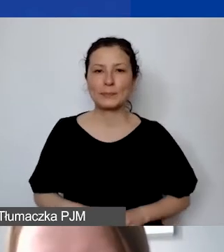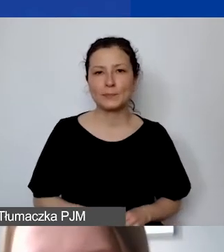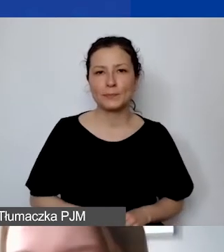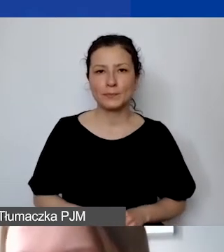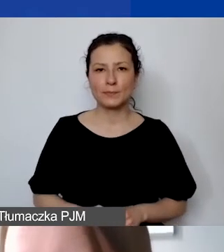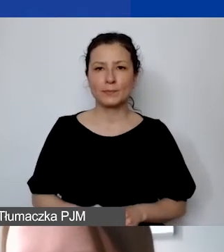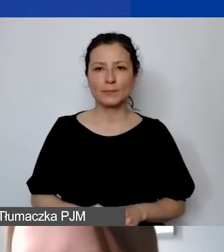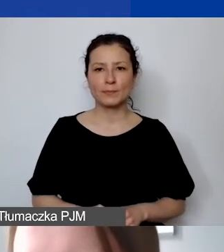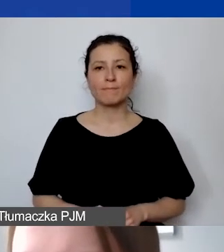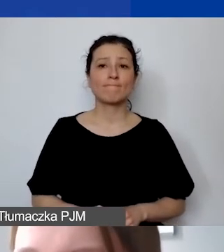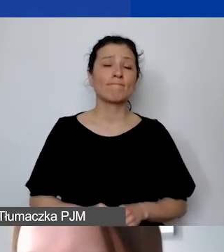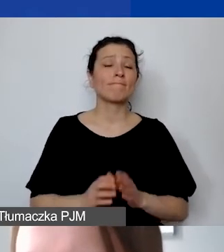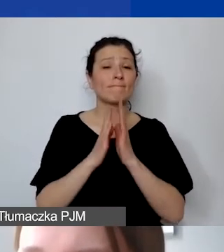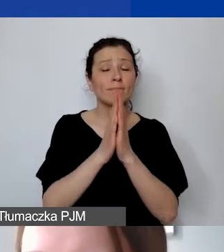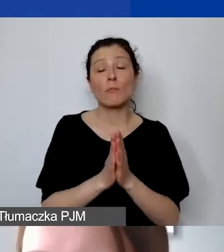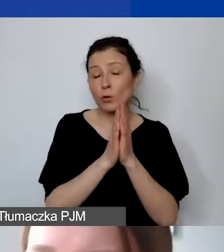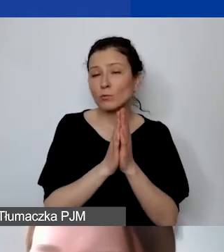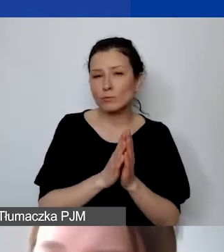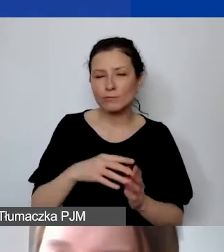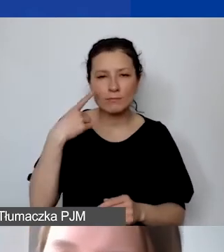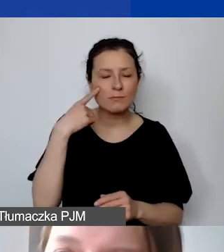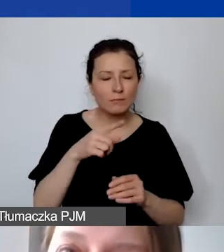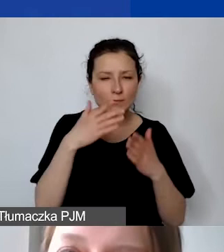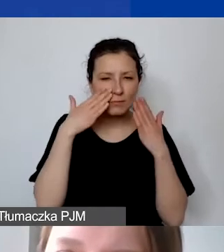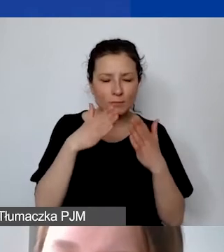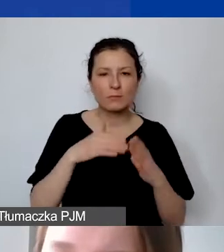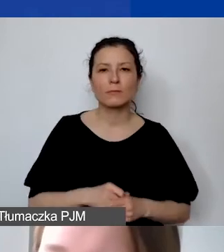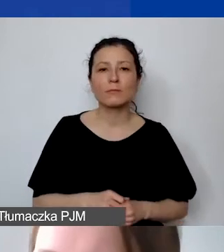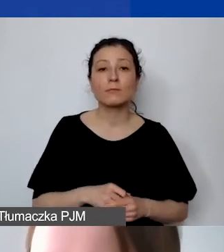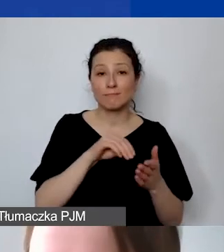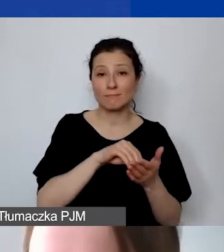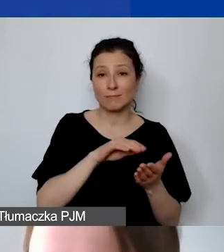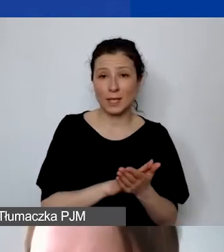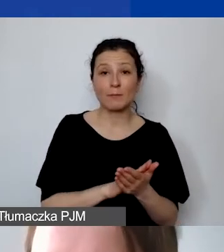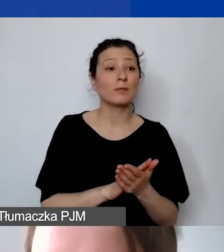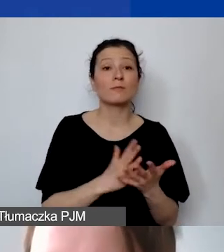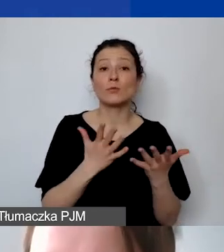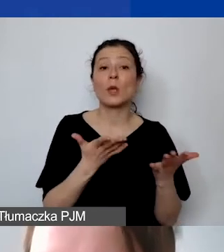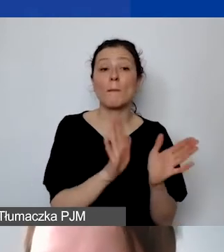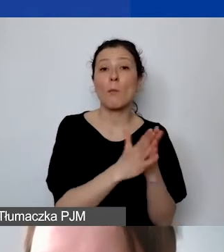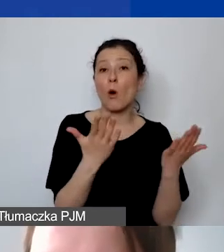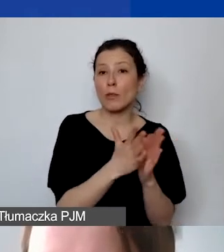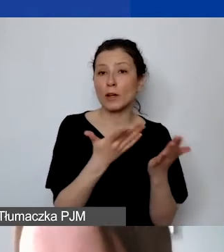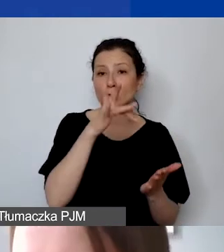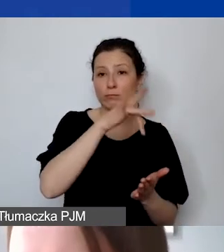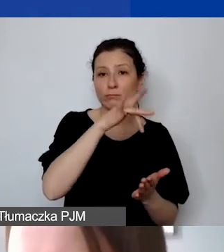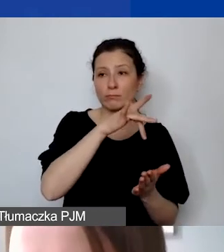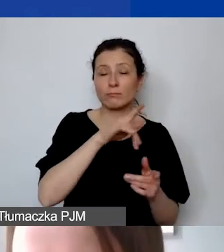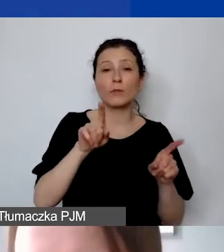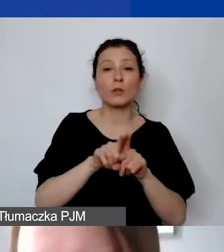Tutaj bym prosiła o zwrócenie szczególnej uwagi na zapisy w naszym podręczniku i w ogłoszeniu konkursowym